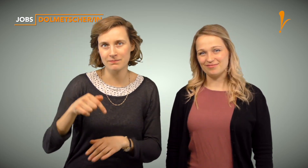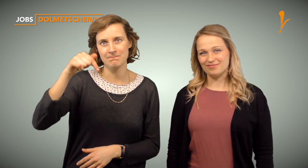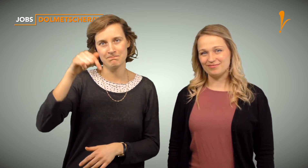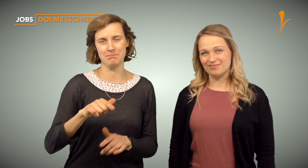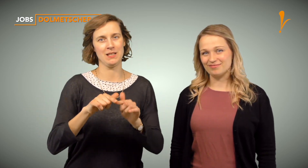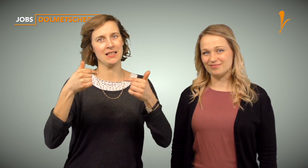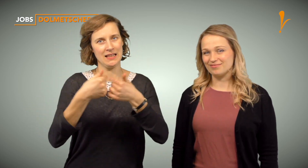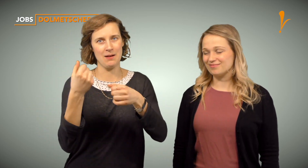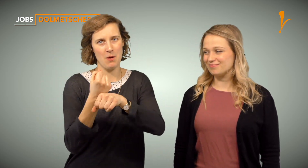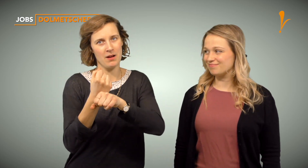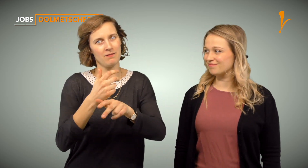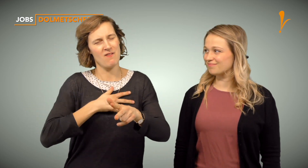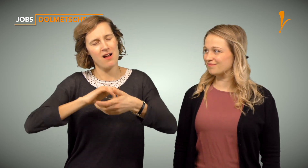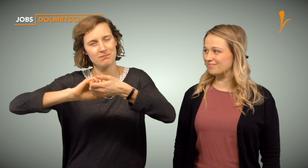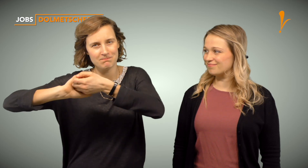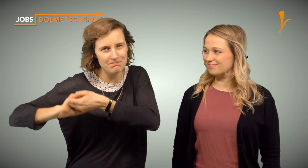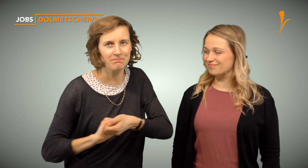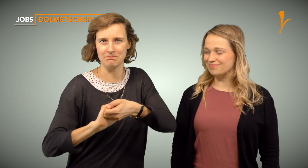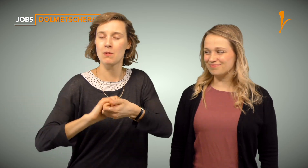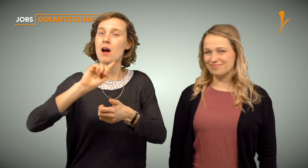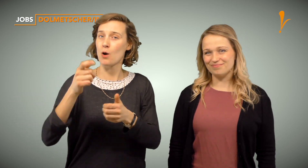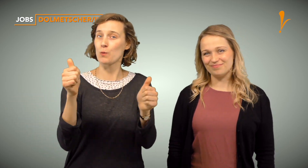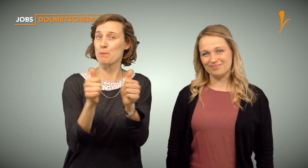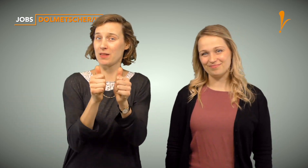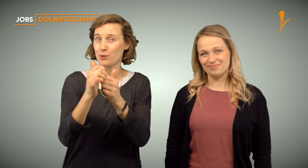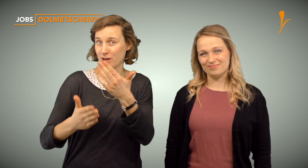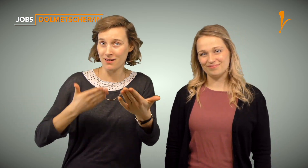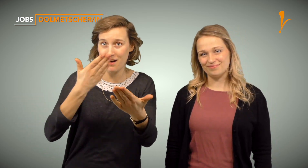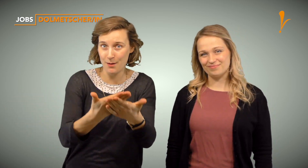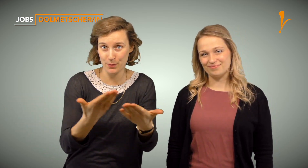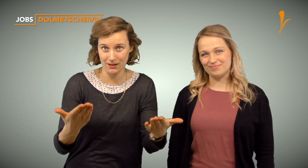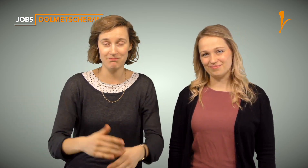Bei uns wird Teamarbeit sehr groß geschrieben und der Einstieg durch Mentoring besonders erleichtert.